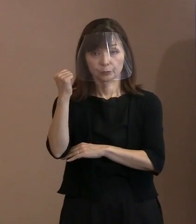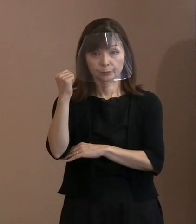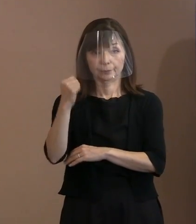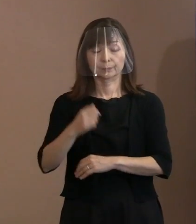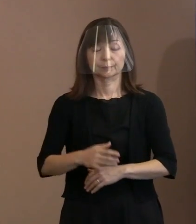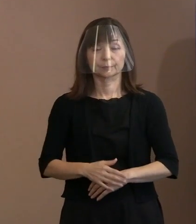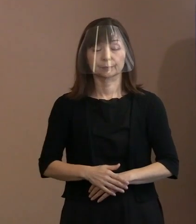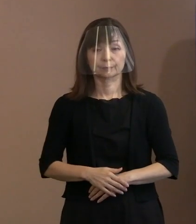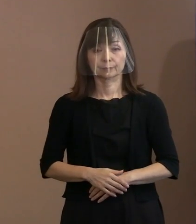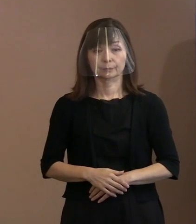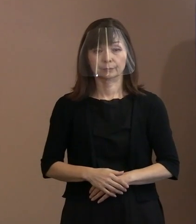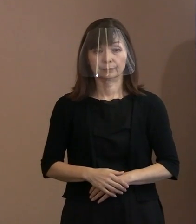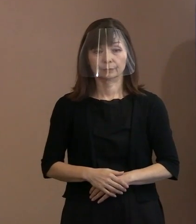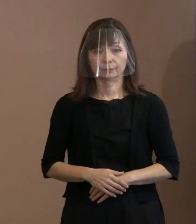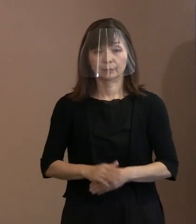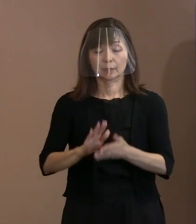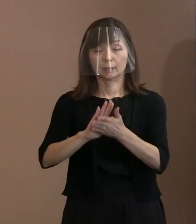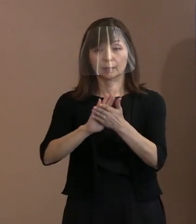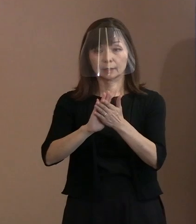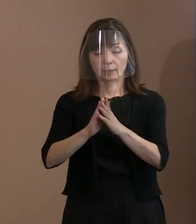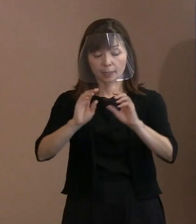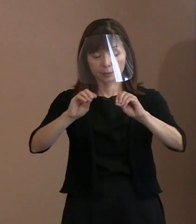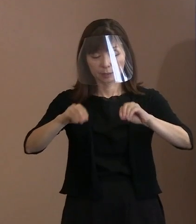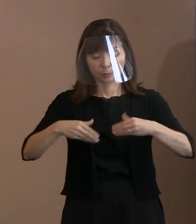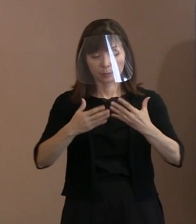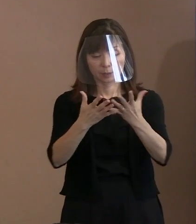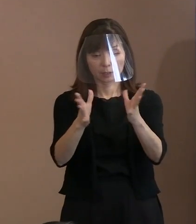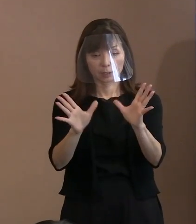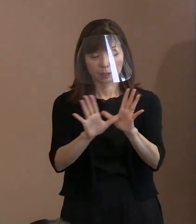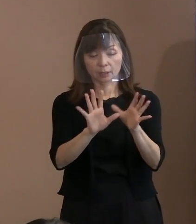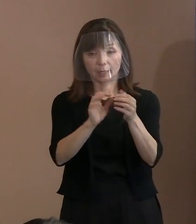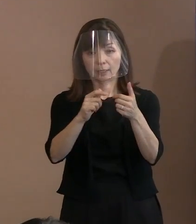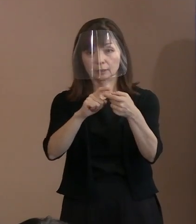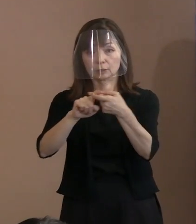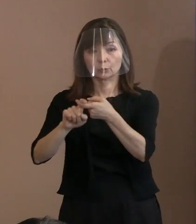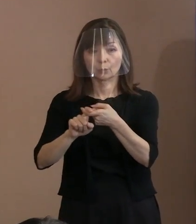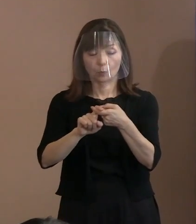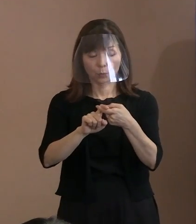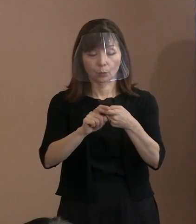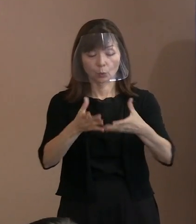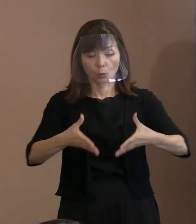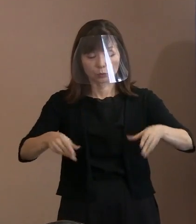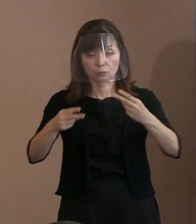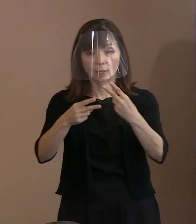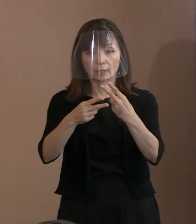(記者)県被団協(広島県原爆被害者団体 協議会)の坪井前理事長の 精神に触れられている部分があるかと 思うんですが､